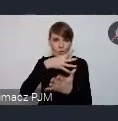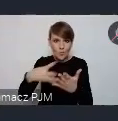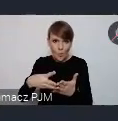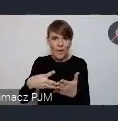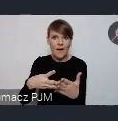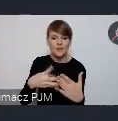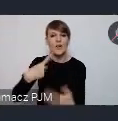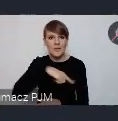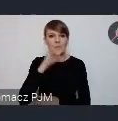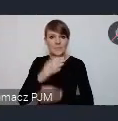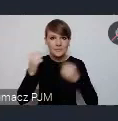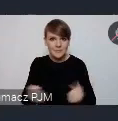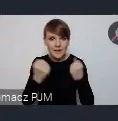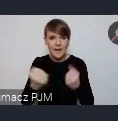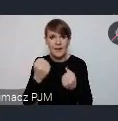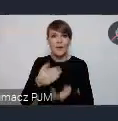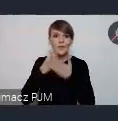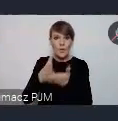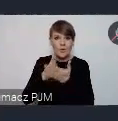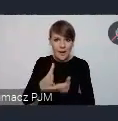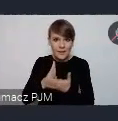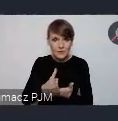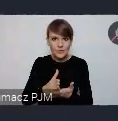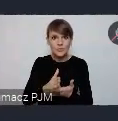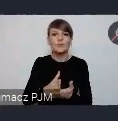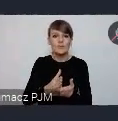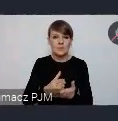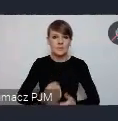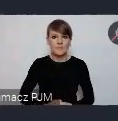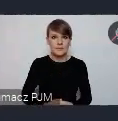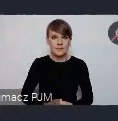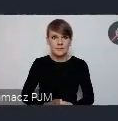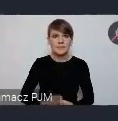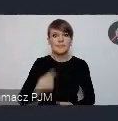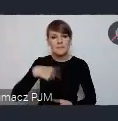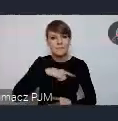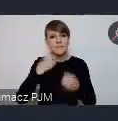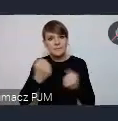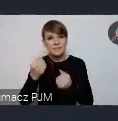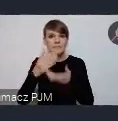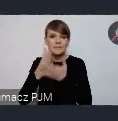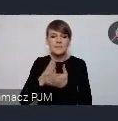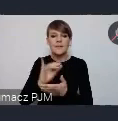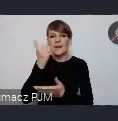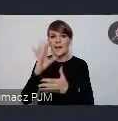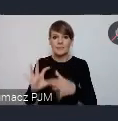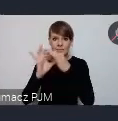Postaramy się doradzić i zasugerować jak to powiązać z WUFem. I jaka jest korzyść z tego?